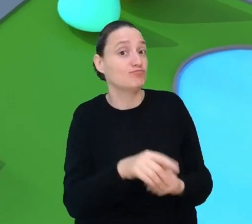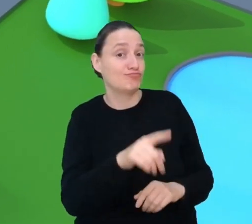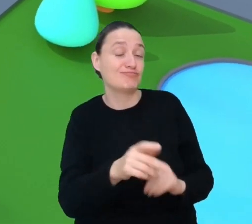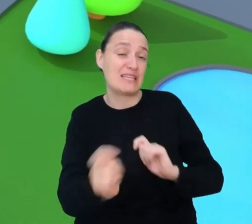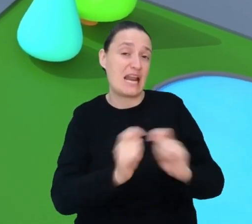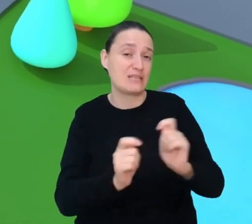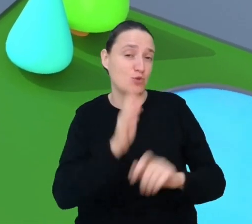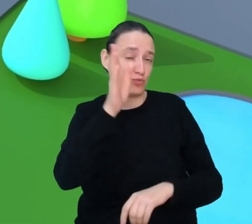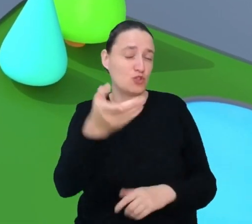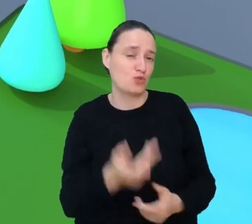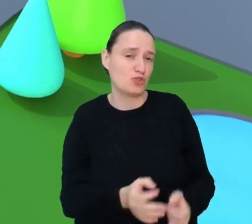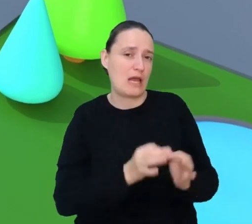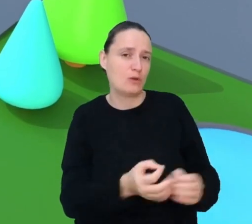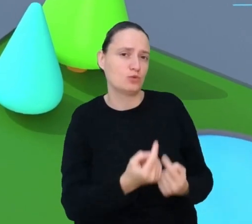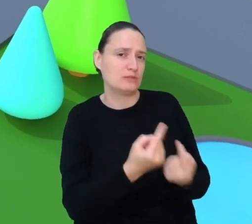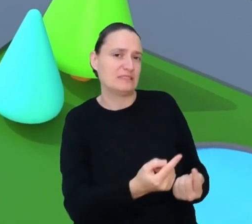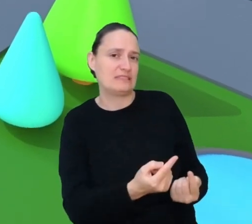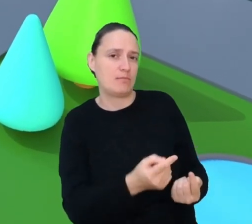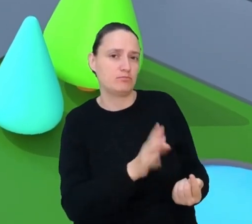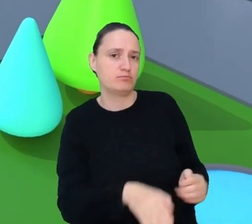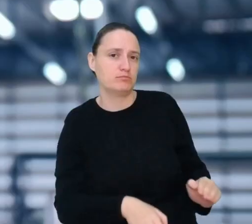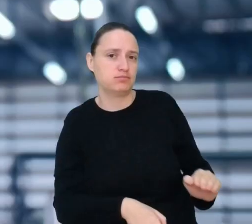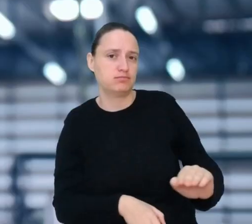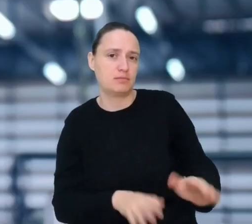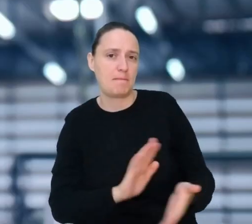ale te samodzielne pojazdy nie naprawią się same.